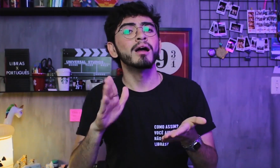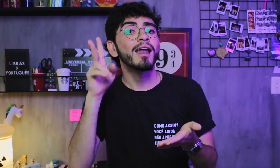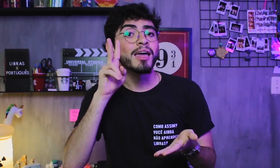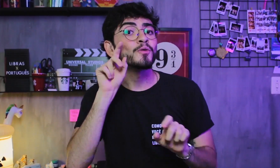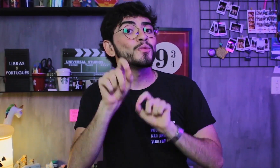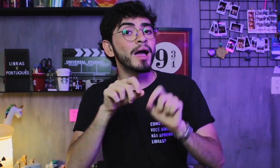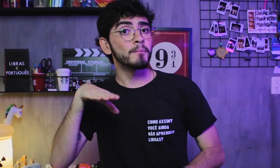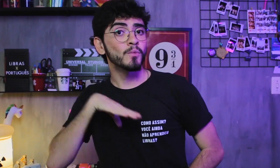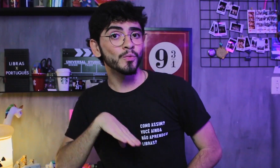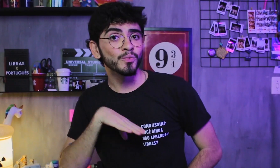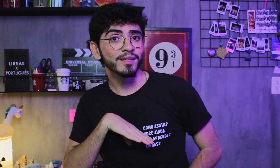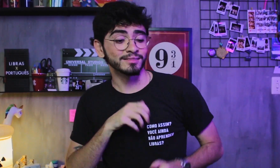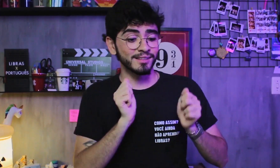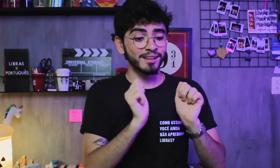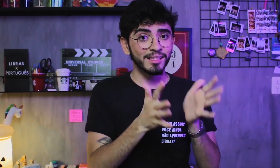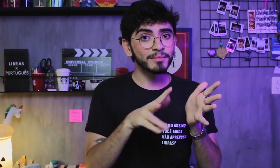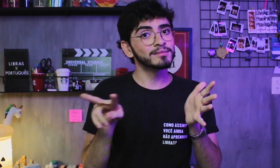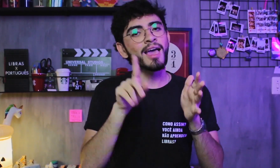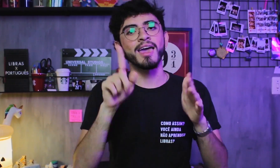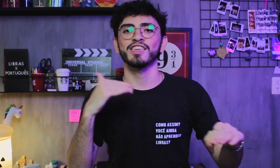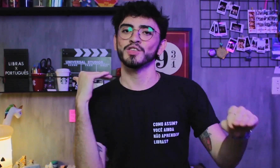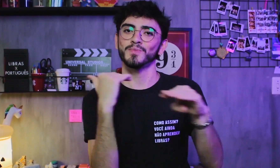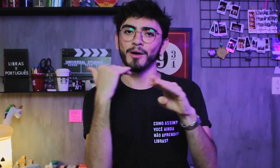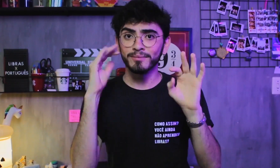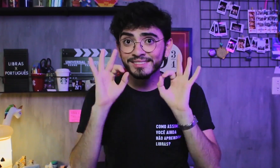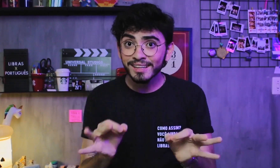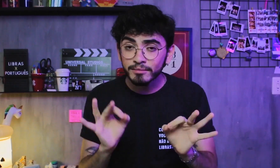O Português e a Libras tem a mesma importância, certo?!